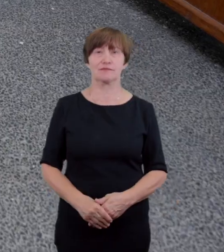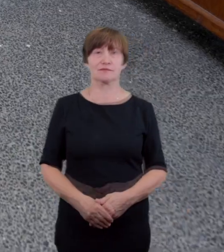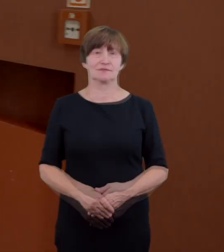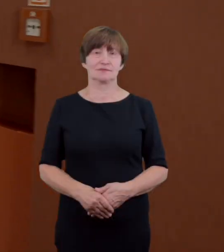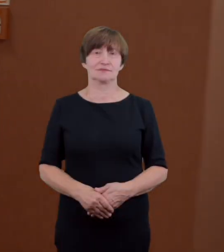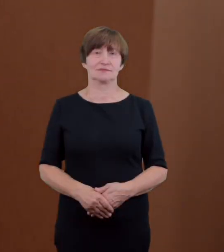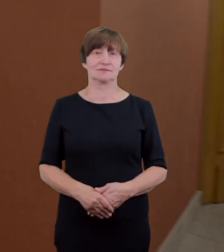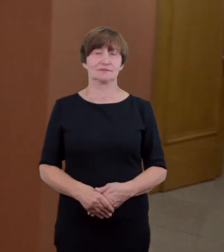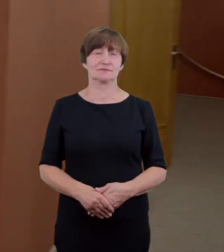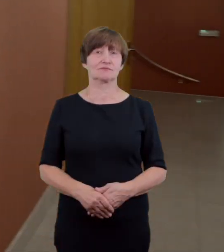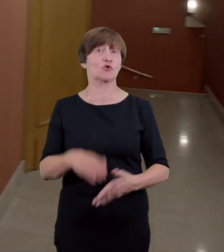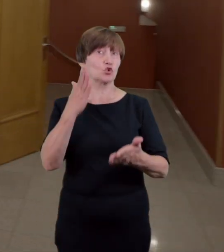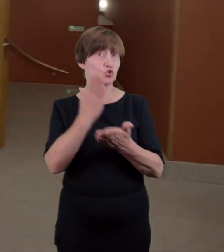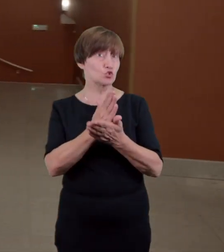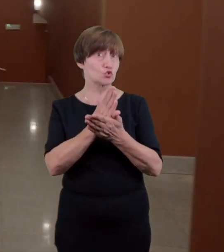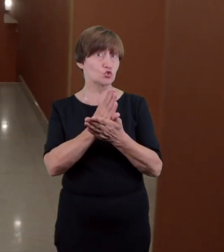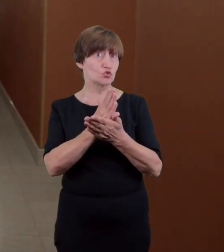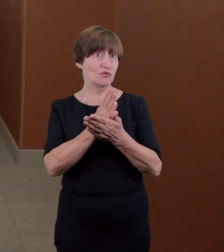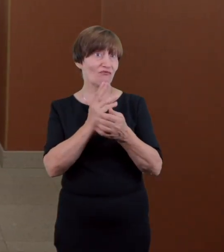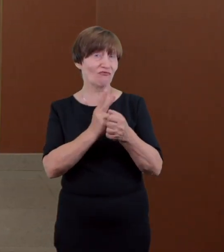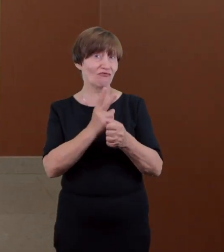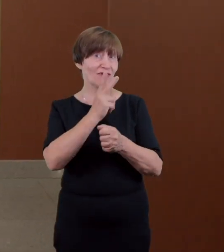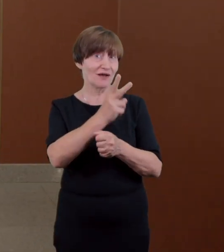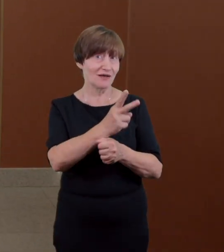zaraz za wejściem po lewej stronie znajduje się